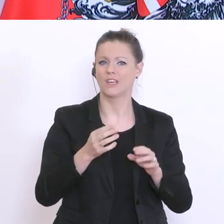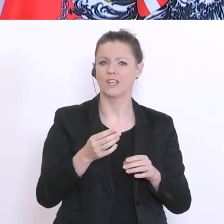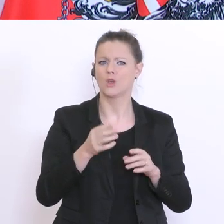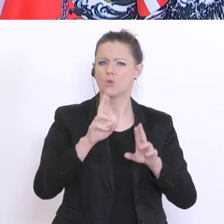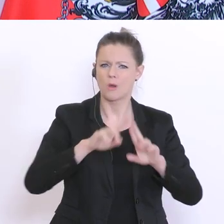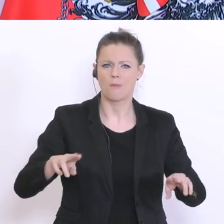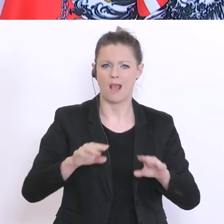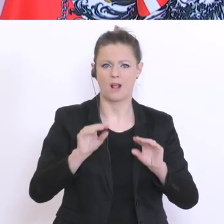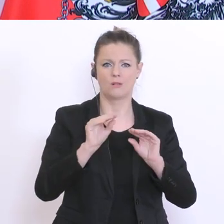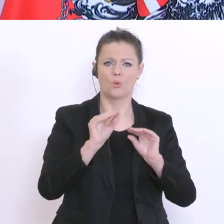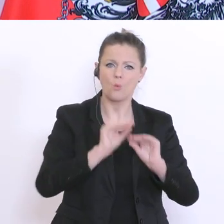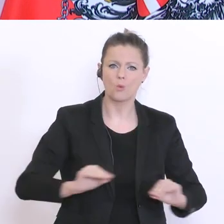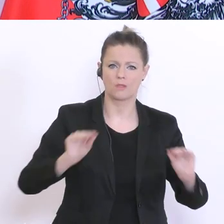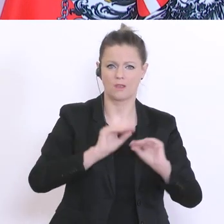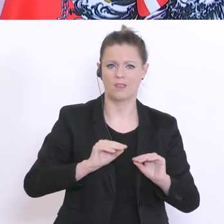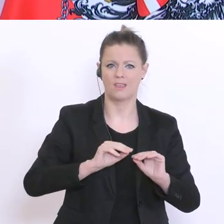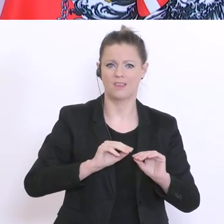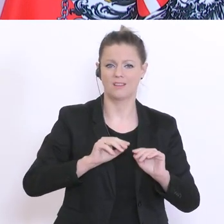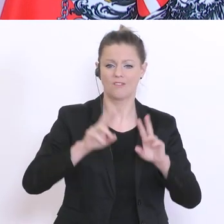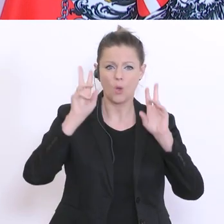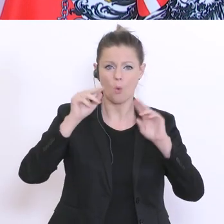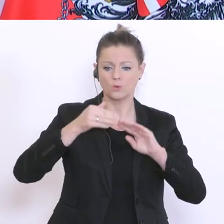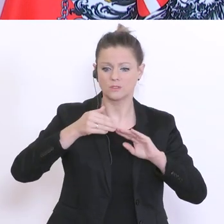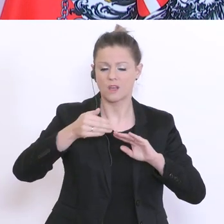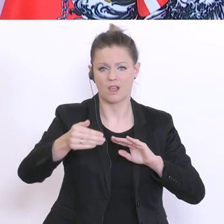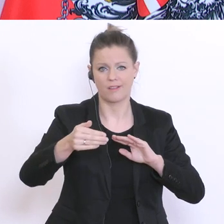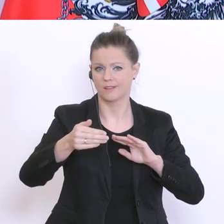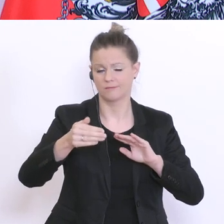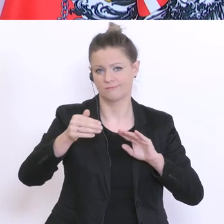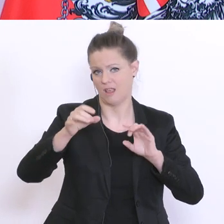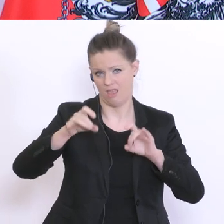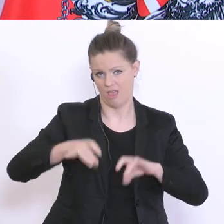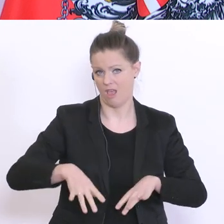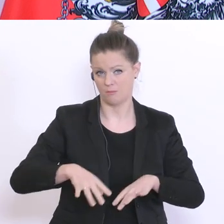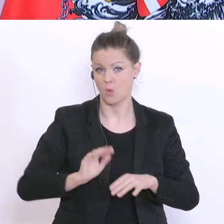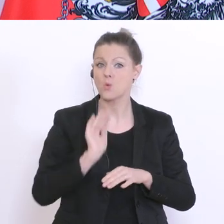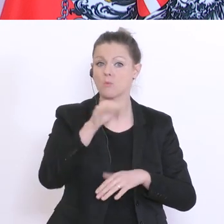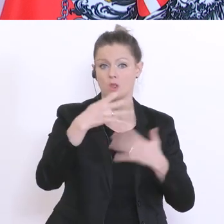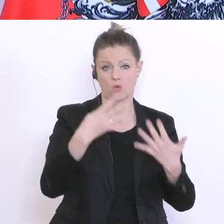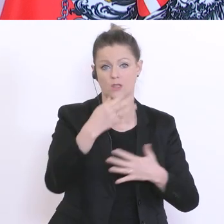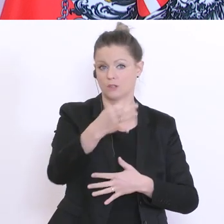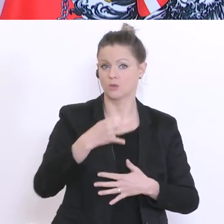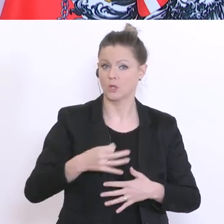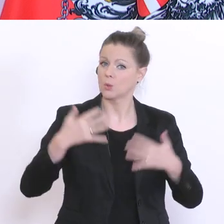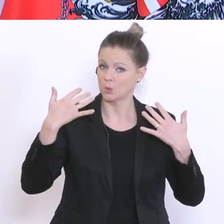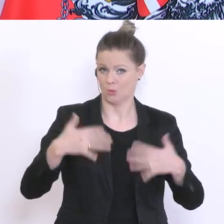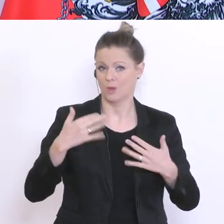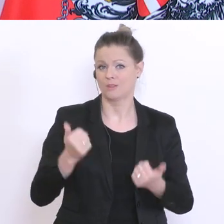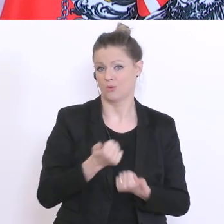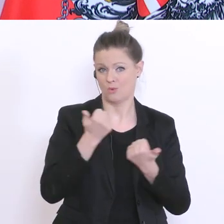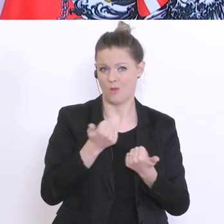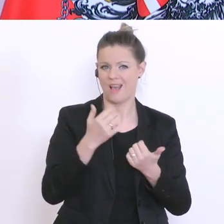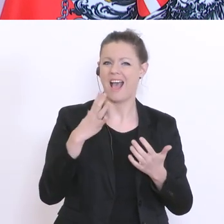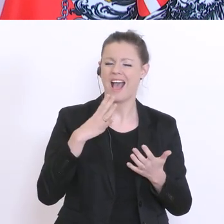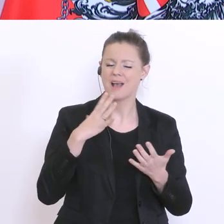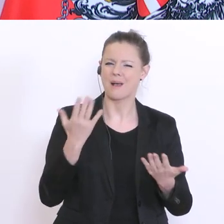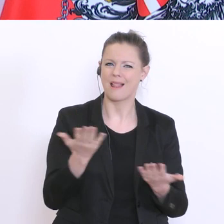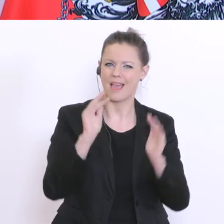ausgesetzt haben. Diese Zustimmung ist mit 90°% überwältigend, wenn auch leicht abnehmend. Wenige